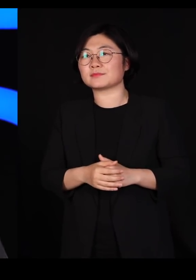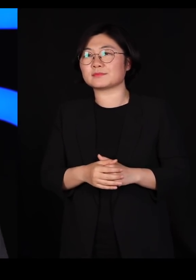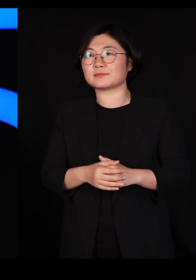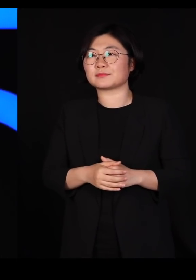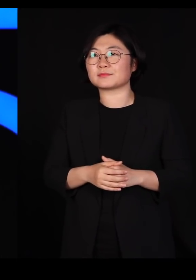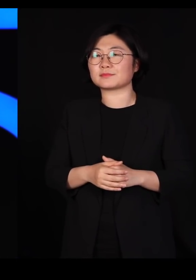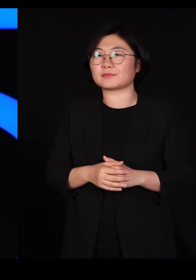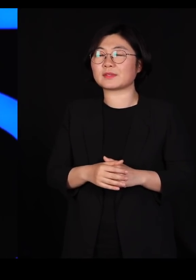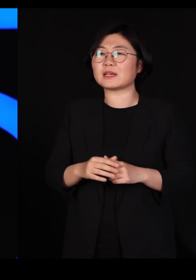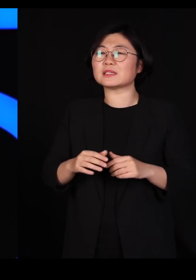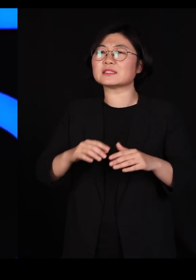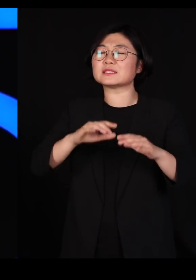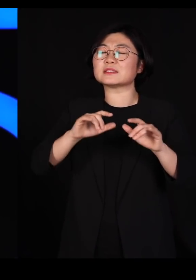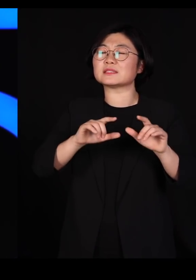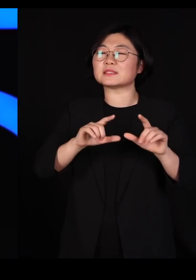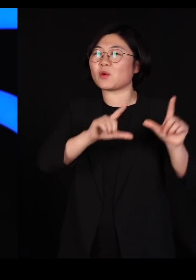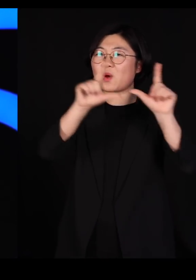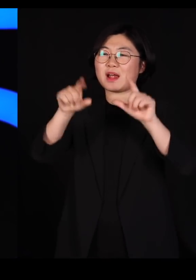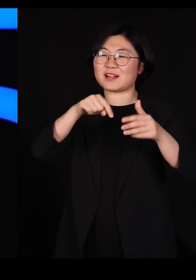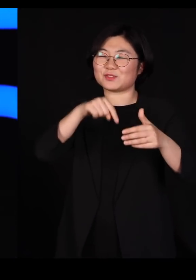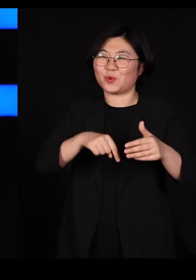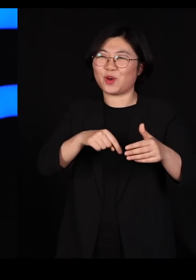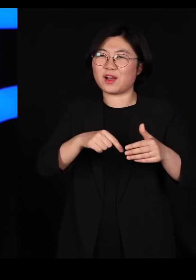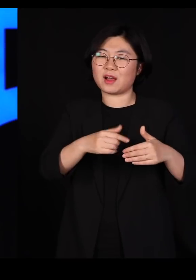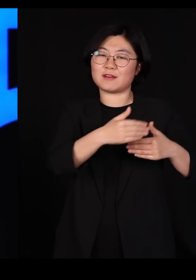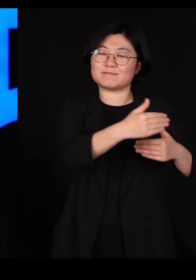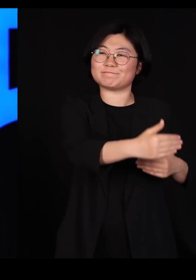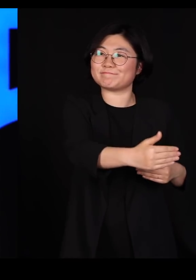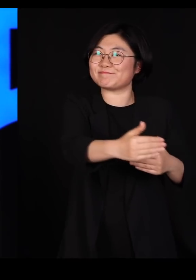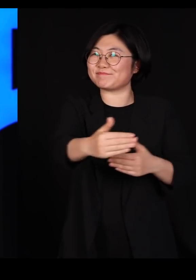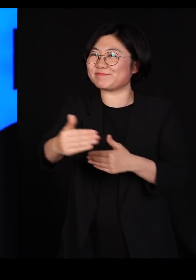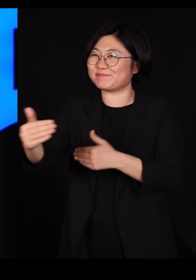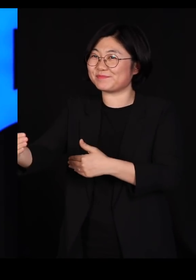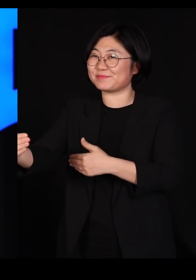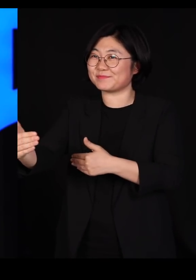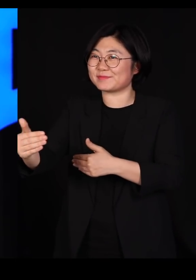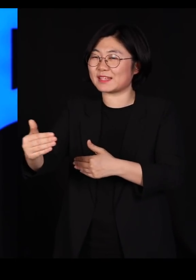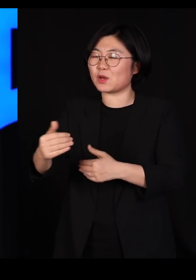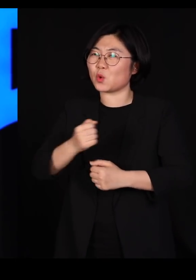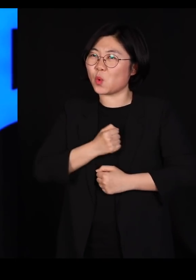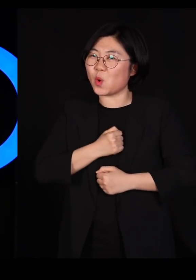생활 속의 거리두기를 하면서 가자는 얘기인 거죠